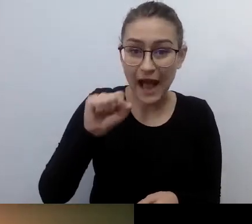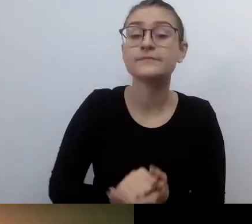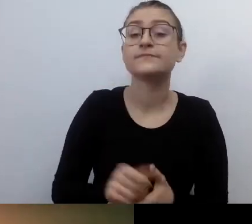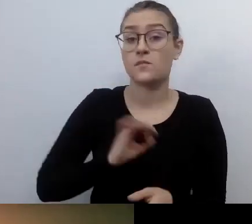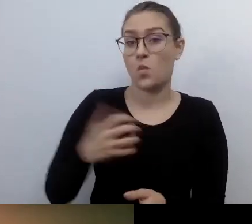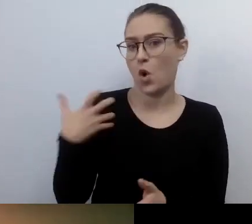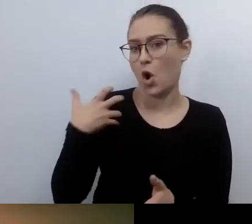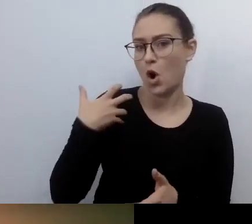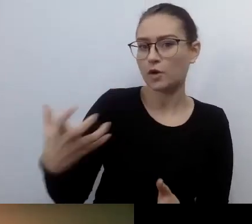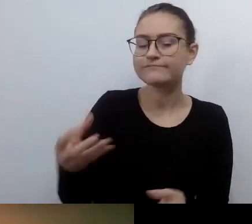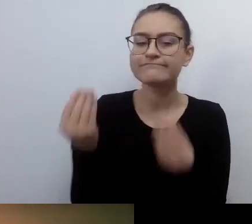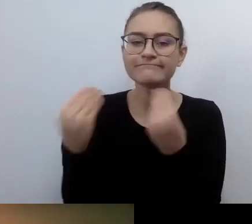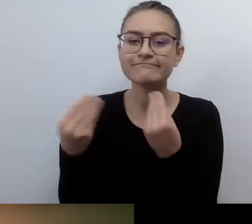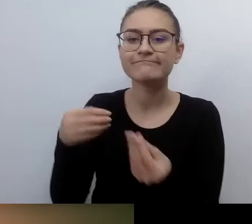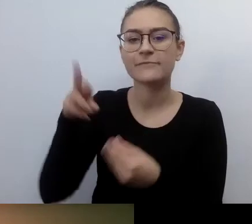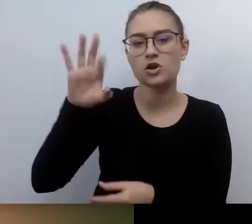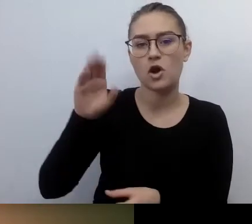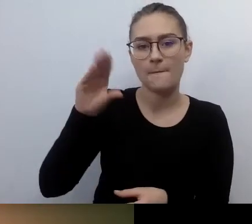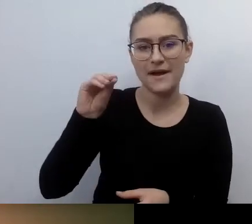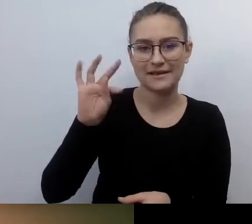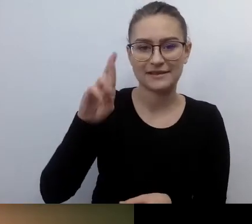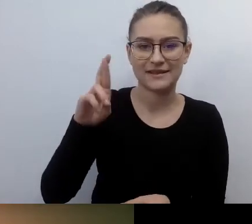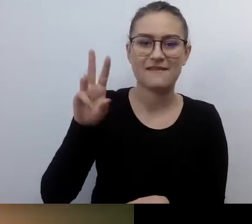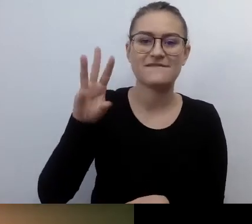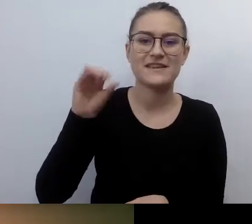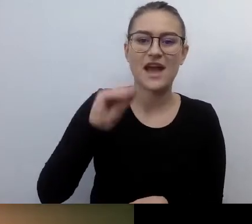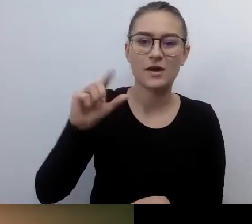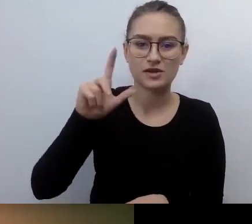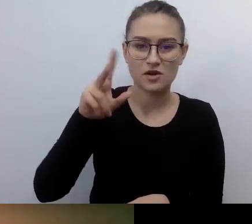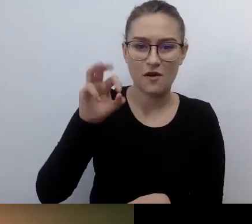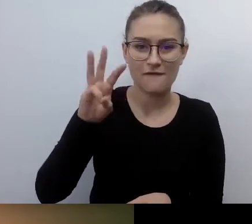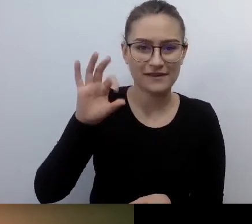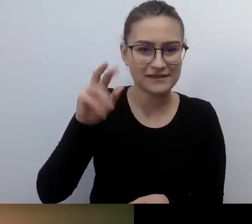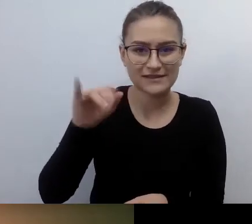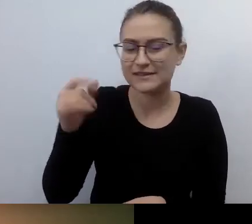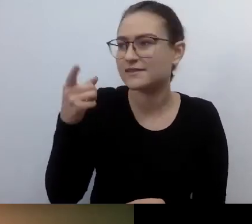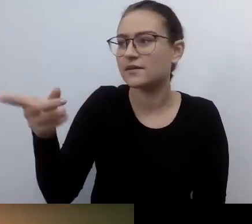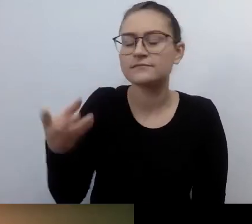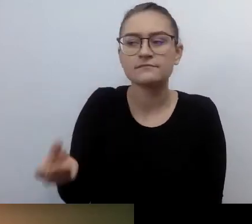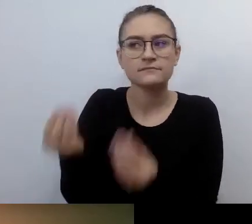Ikona, jeśli chodzi o dostępność w Polsce. Co ty opowiadasz? Wystarczy. Dzień dobry.